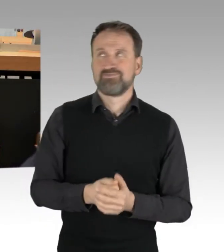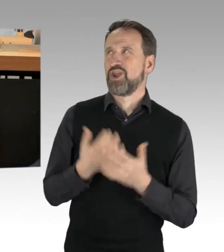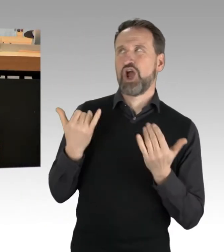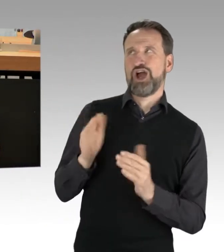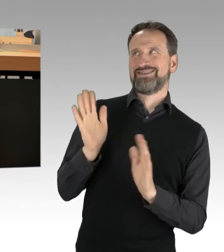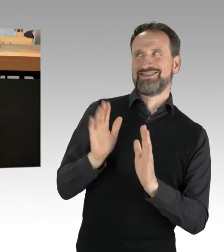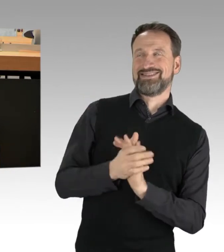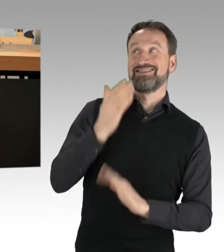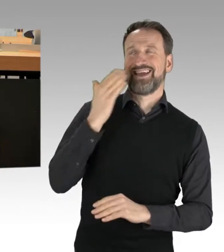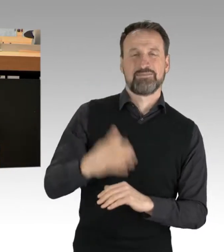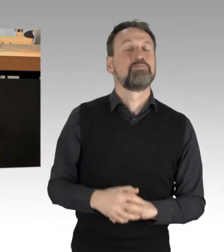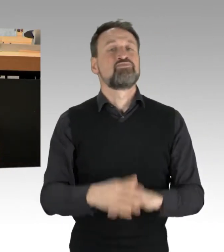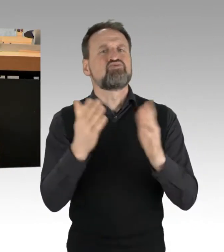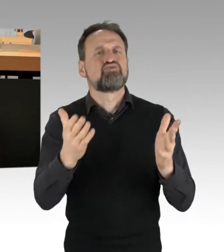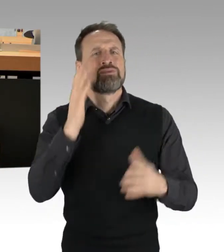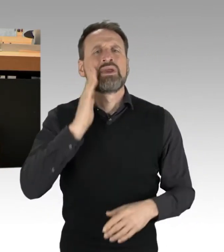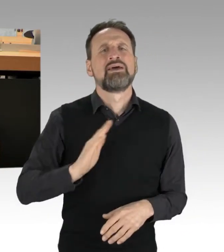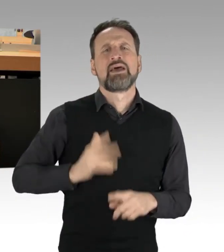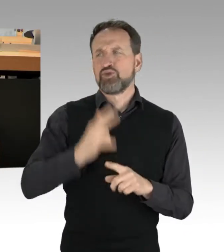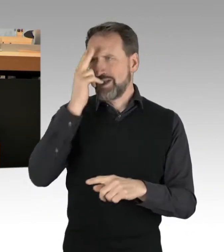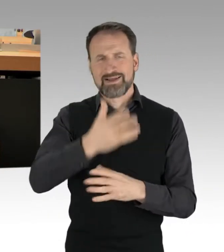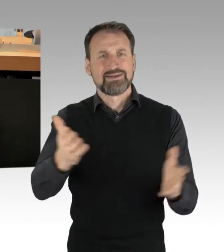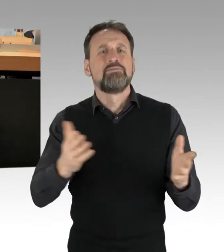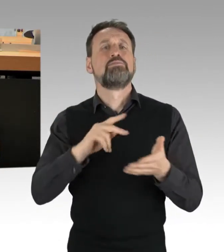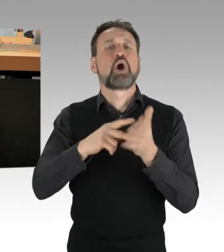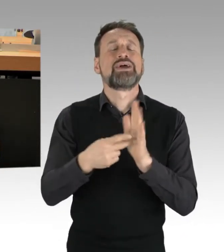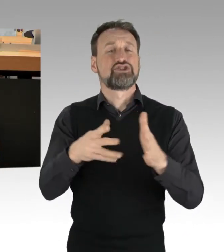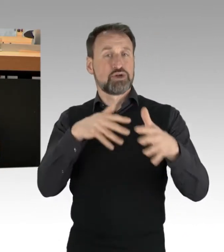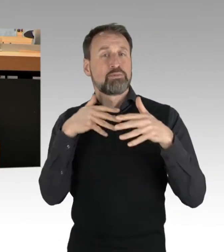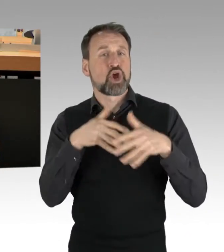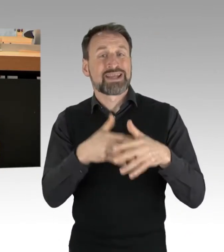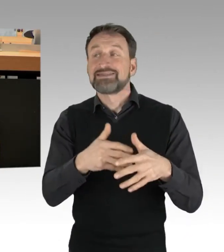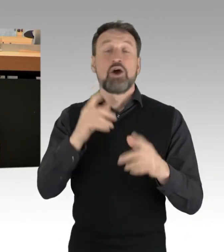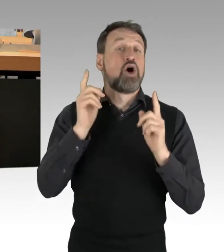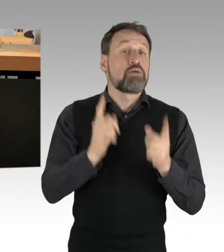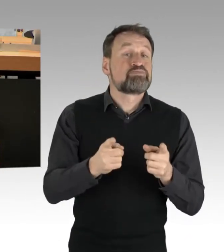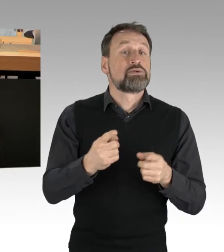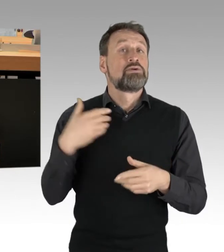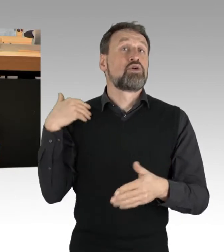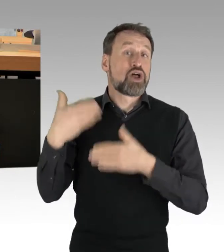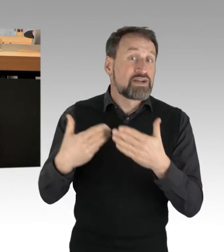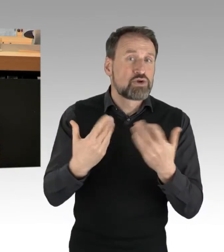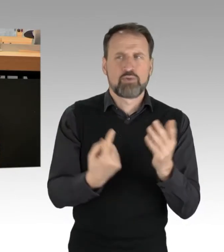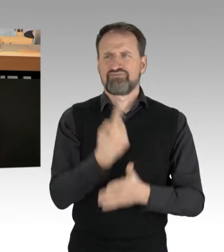politischer Protest, sei er unkonventionell oder manchmal auch anstrengend, war und ist für mich selbstverständlicher Bestandteil